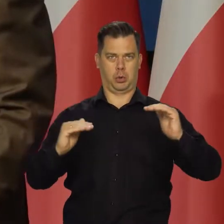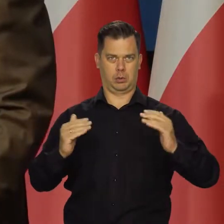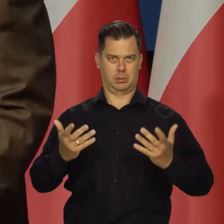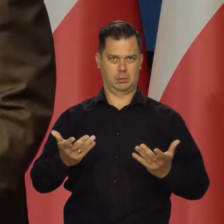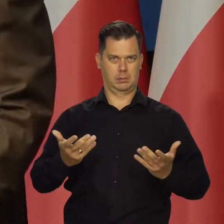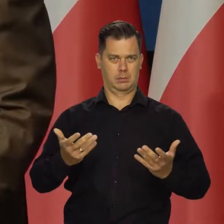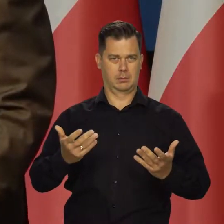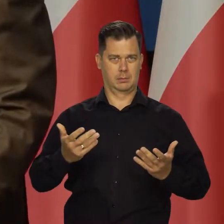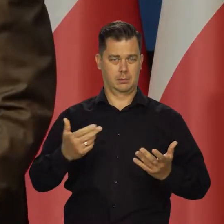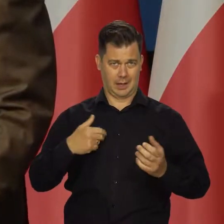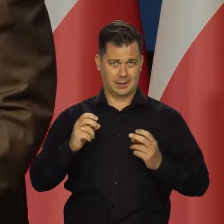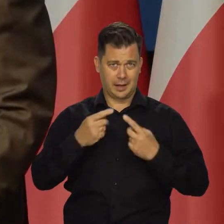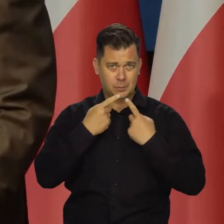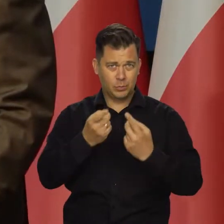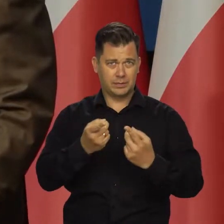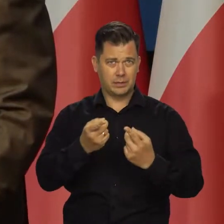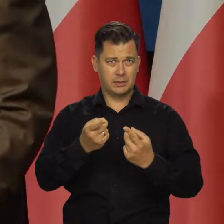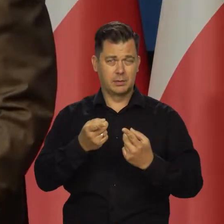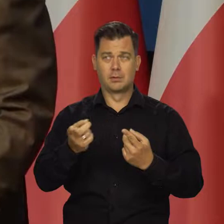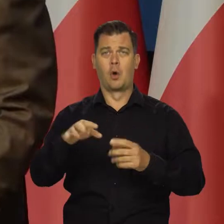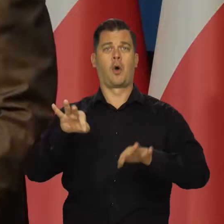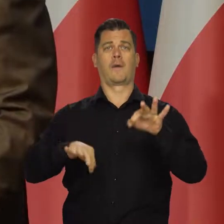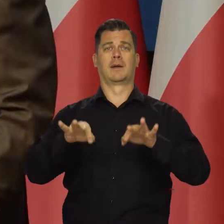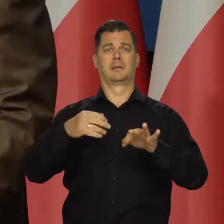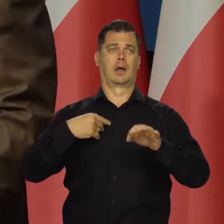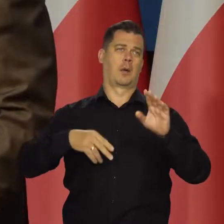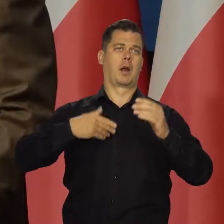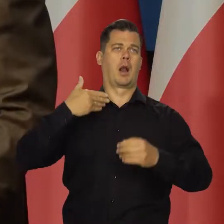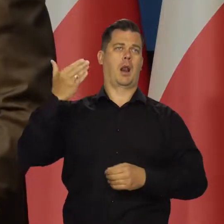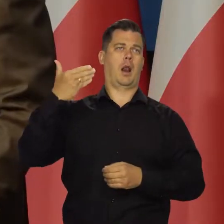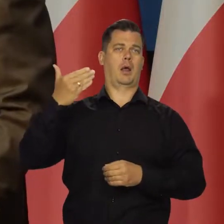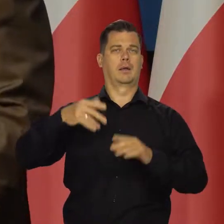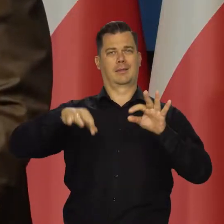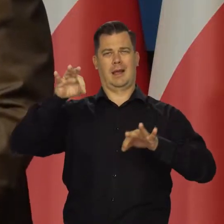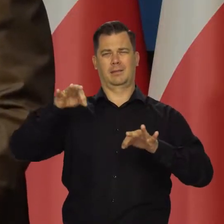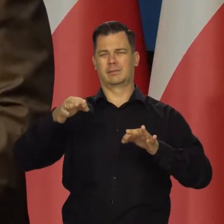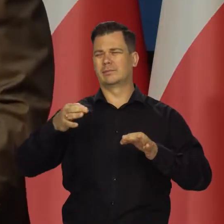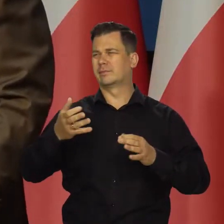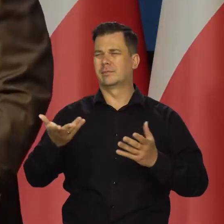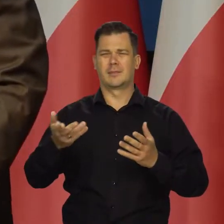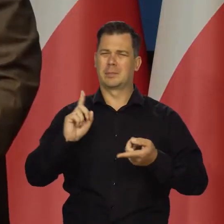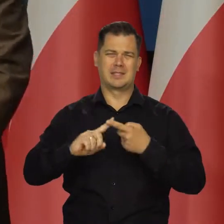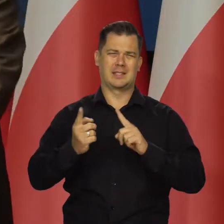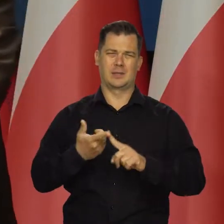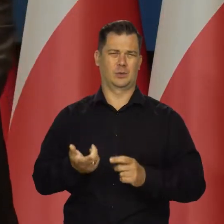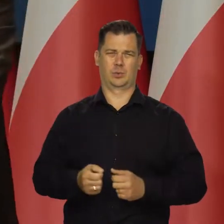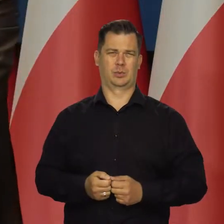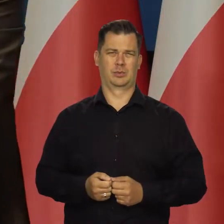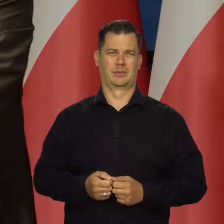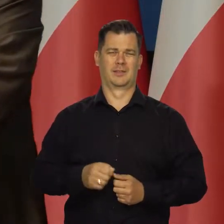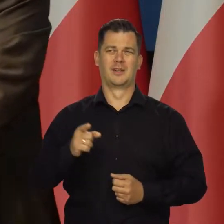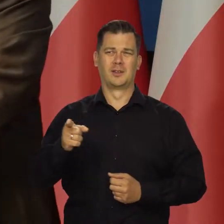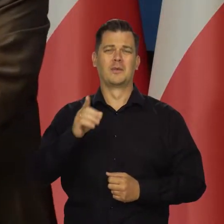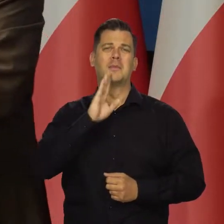Różne wysokości inflacji na różnej konferencji prasowej przewidujemy i tak dalej. To nie ma sensu. Rzucać grochem o ścianę nie ma sensu.